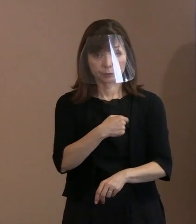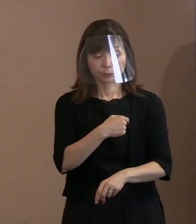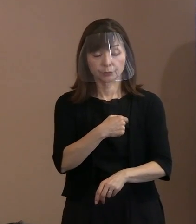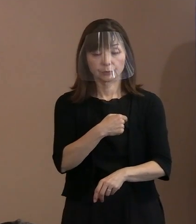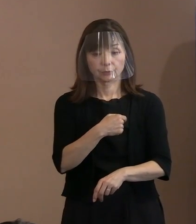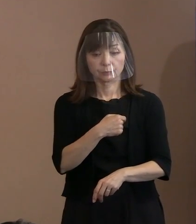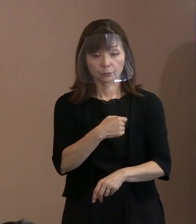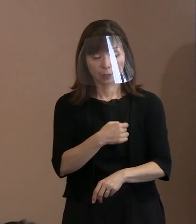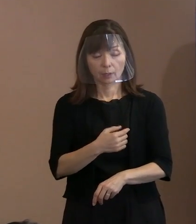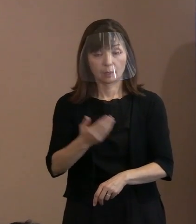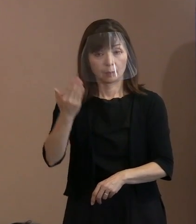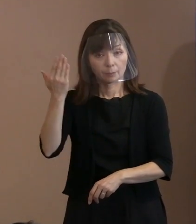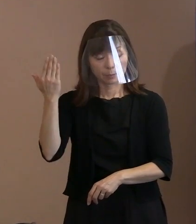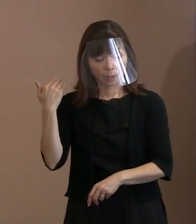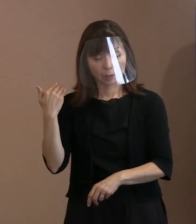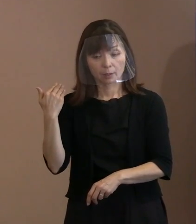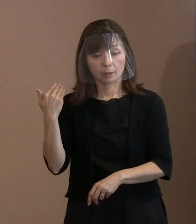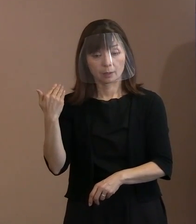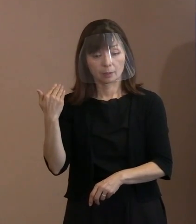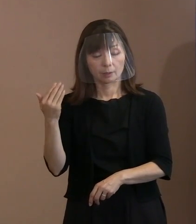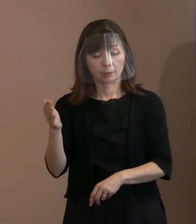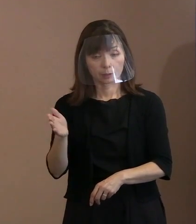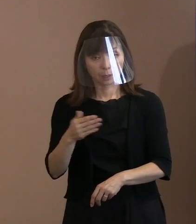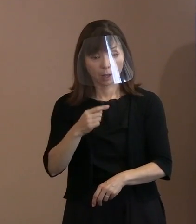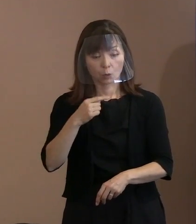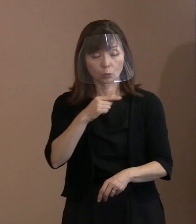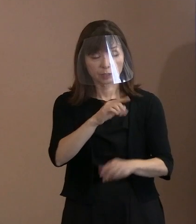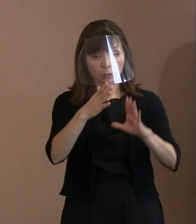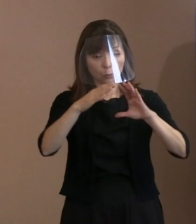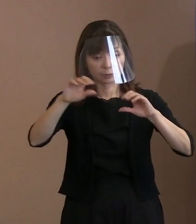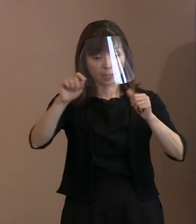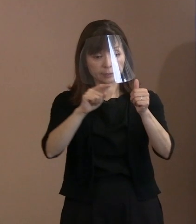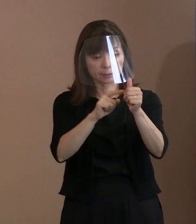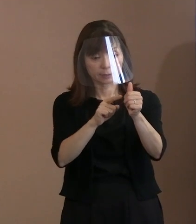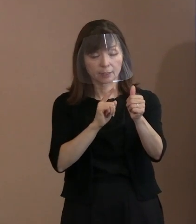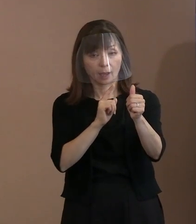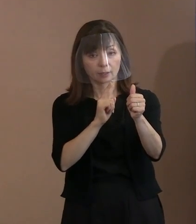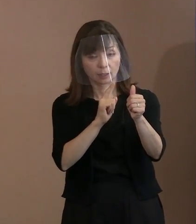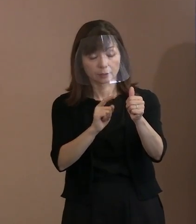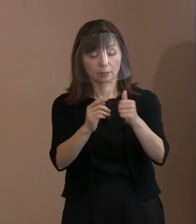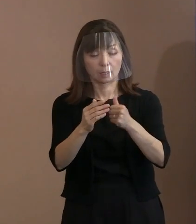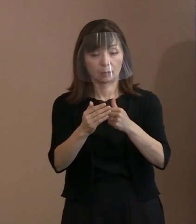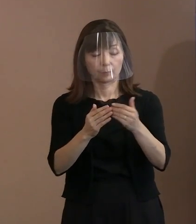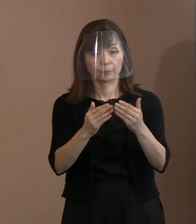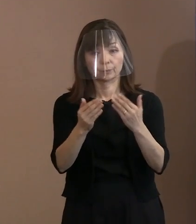以前もロシアの大使にも お話ししたことはあるんですけれども､